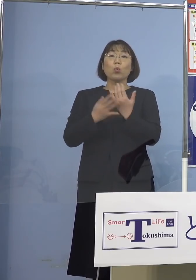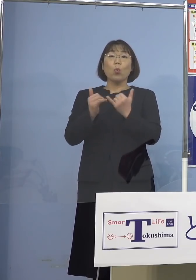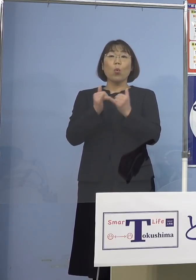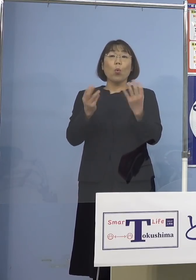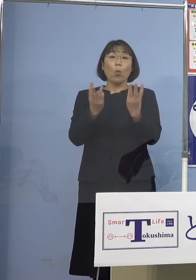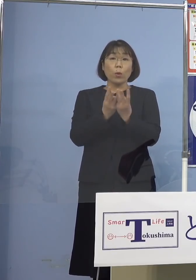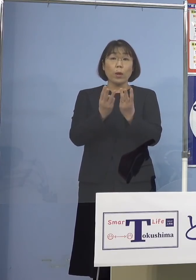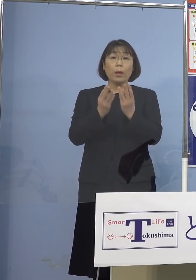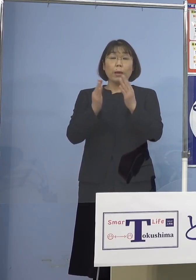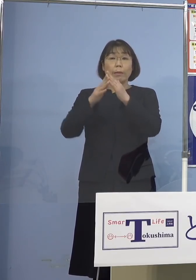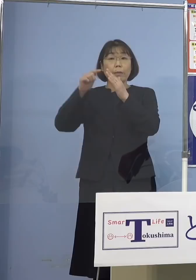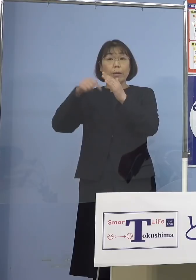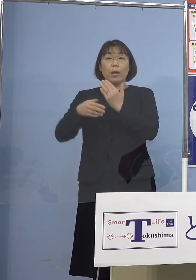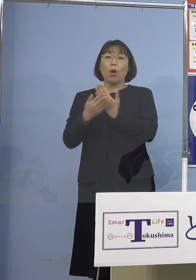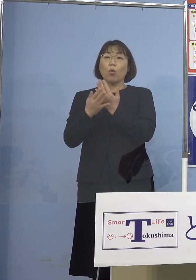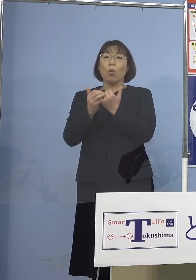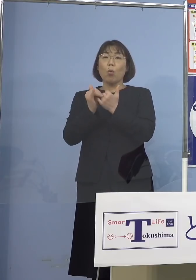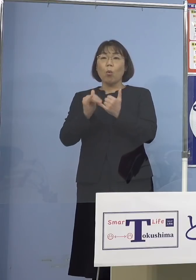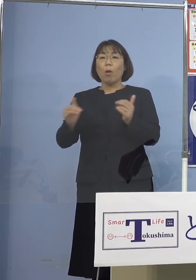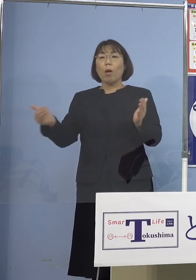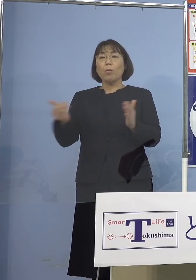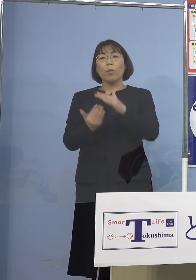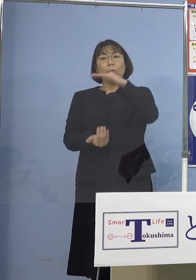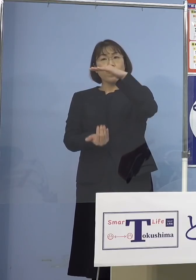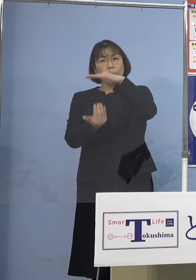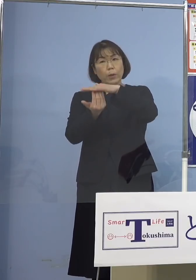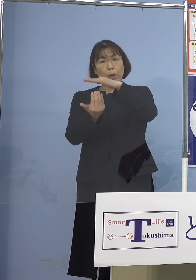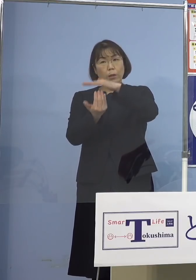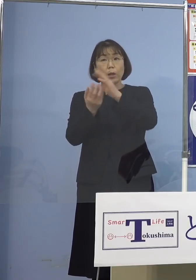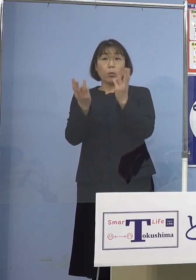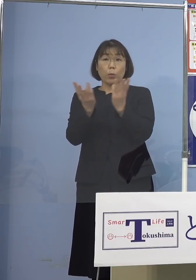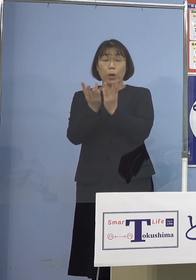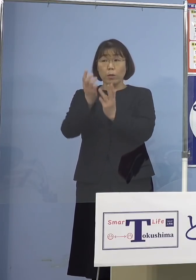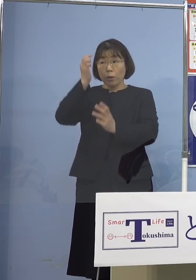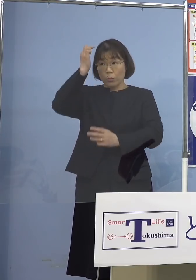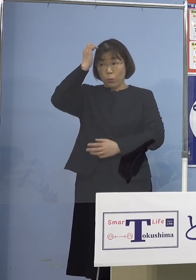自宅療養者の数が多分過去最多を 更新していると思うんですけれども